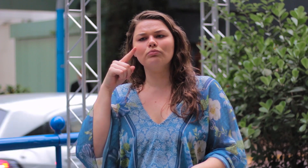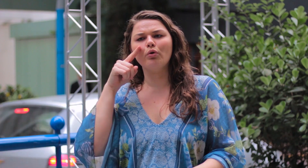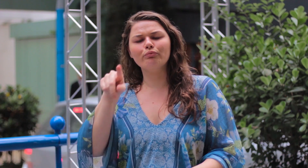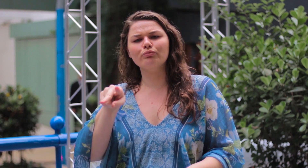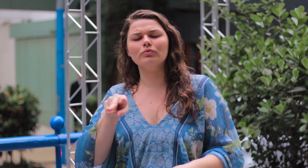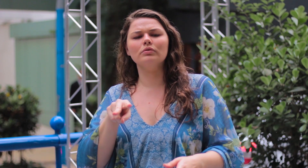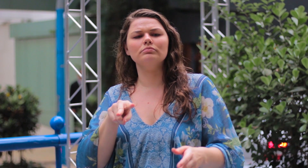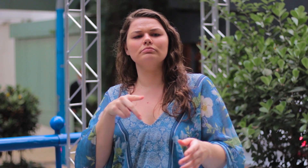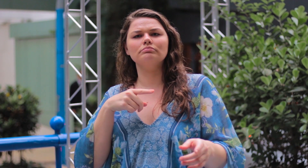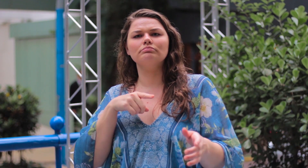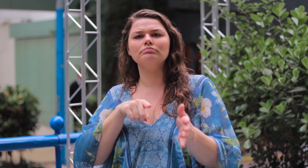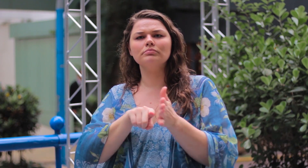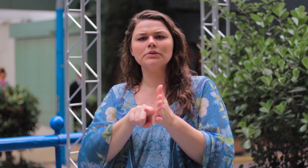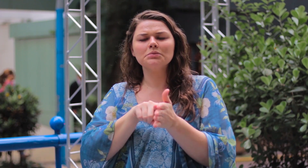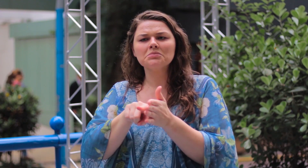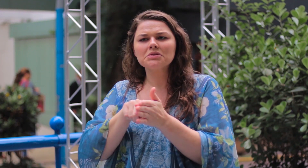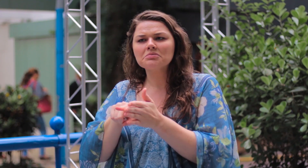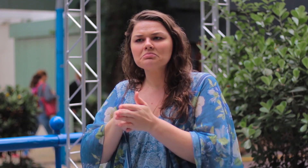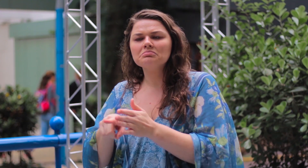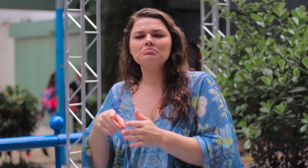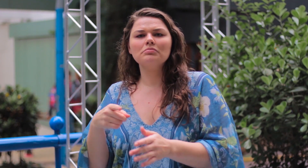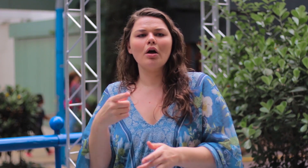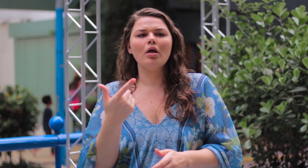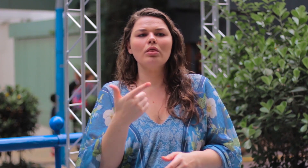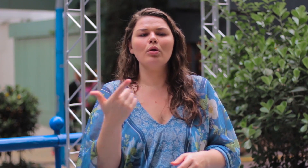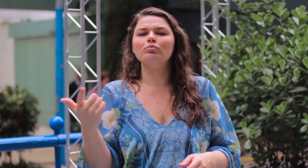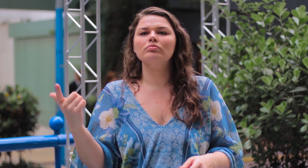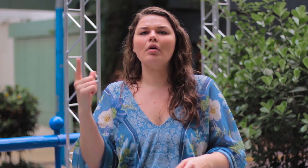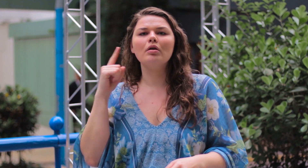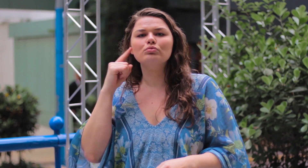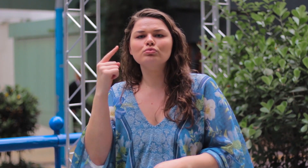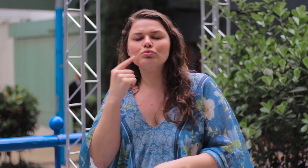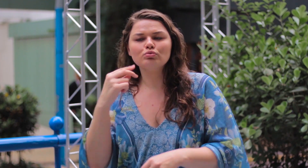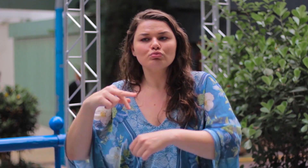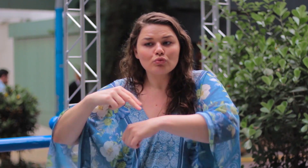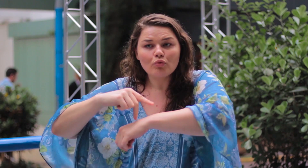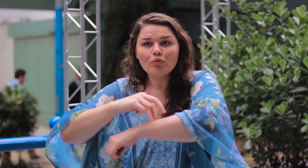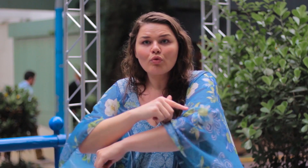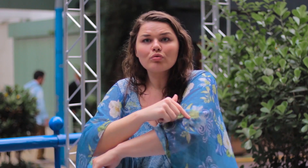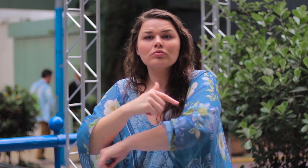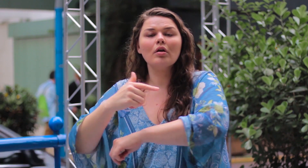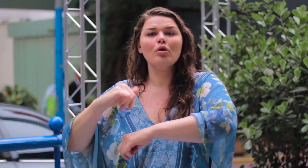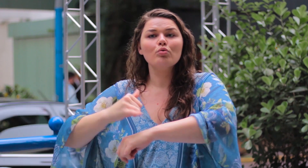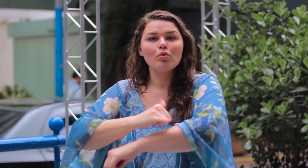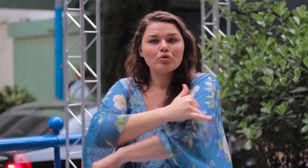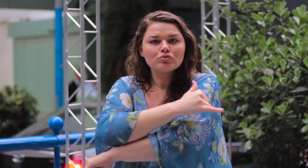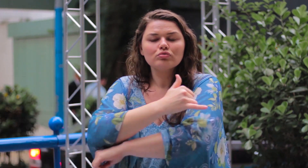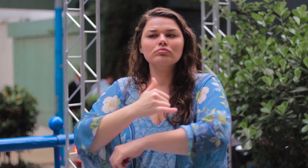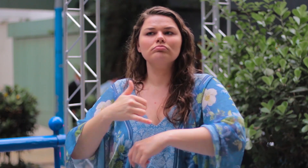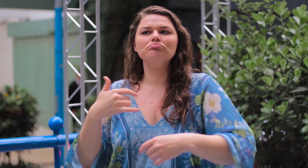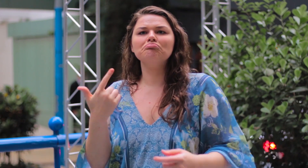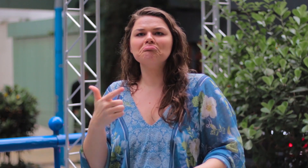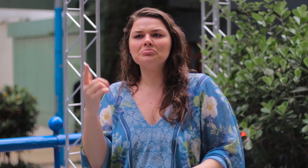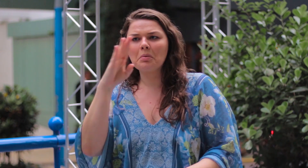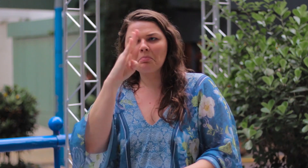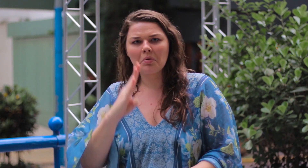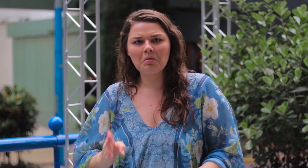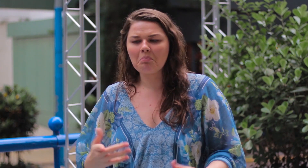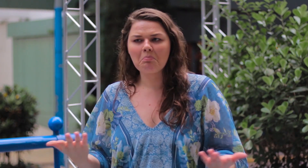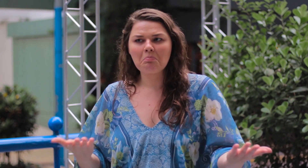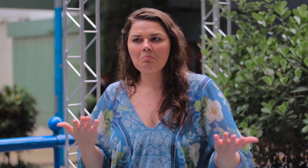Eu pesquisei e não encontrei nada sobre mulheres surdas modelos plus size no Brasil.